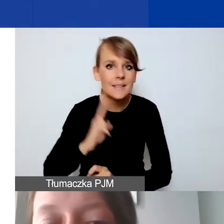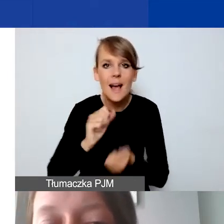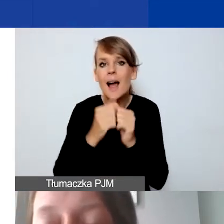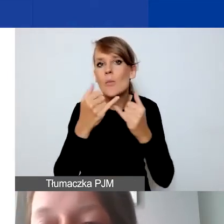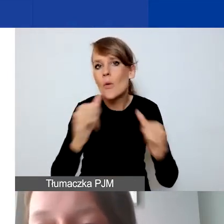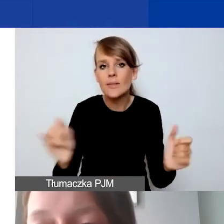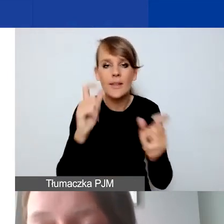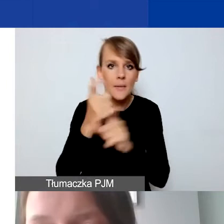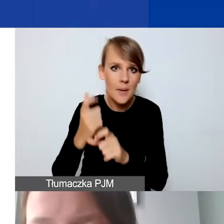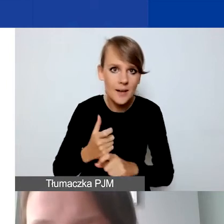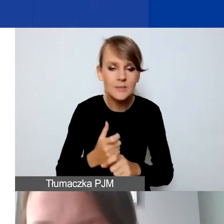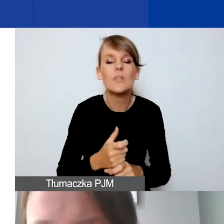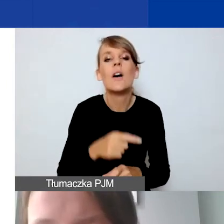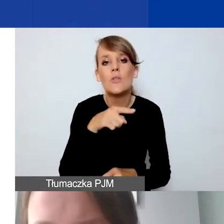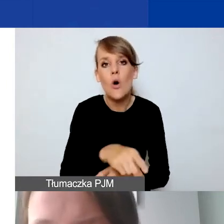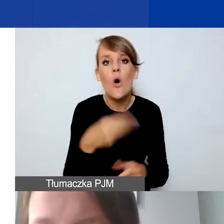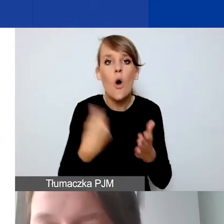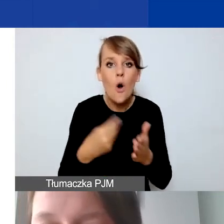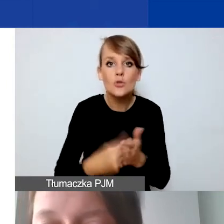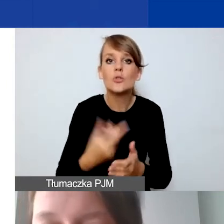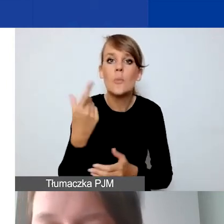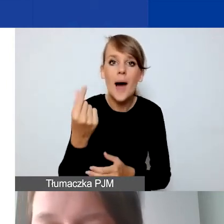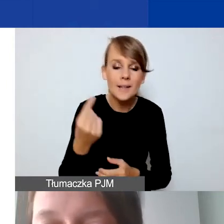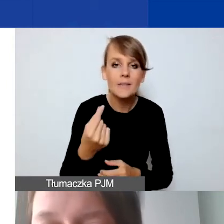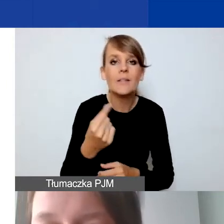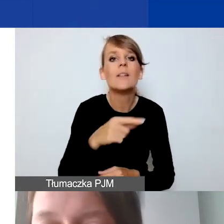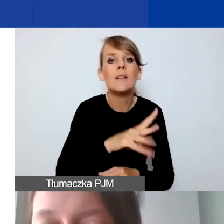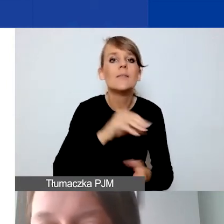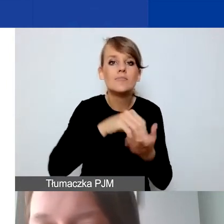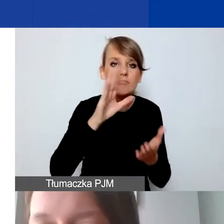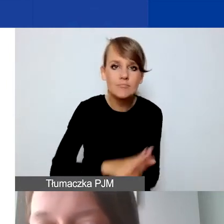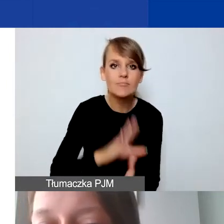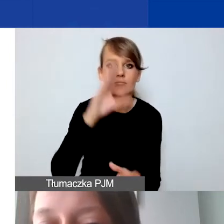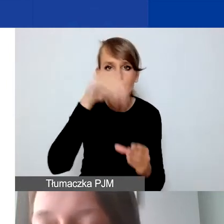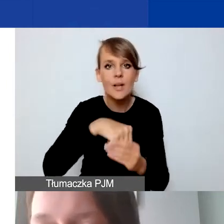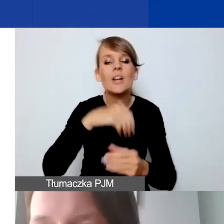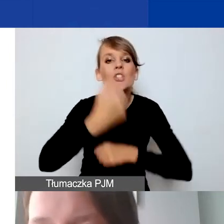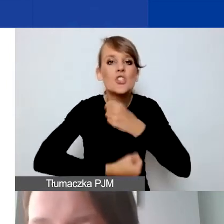wtedy koszty takiego partnerstwa zawieramy w działaniach w projekcie,